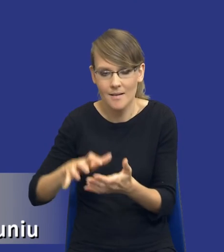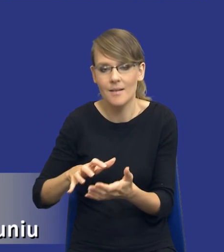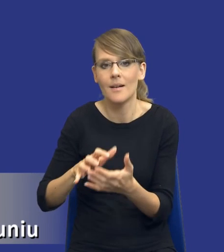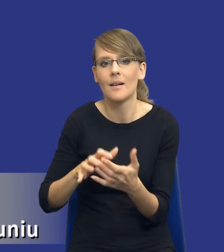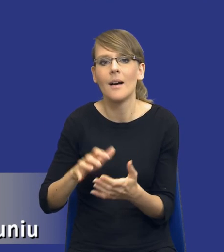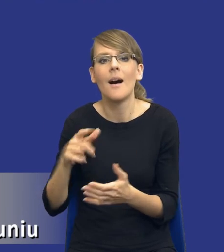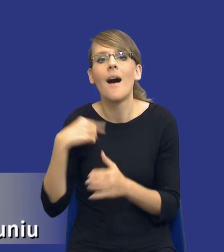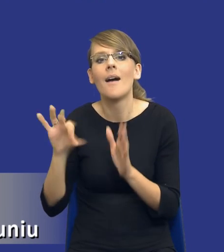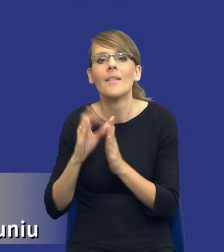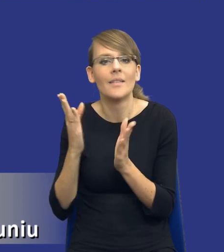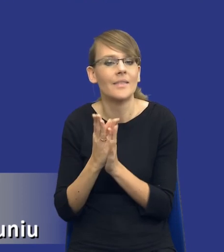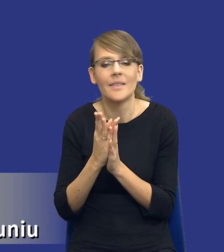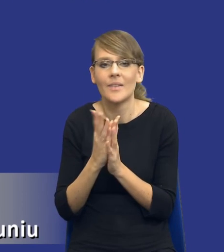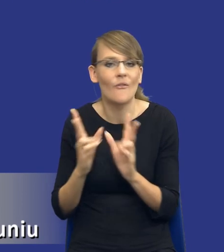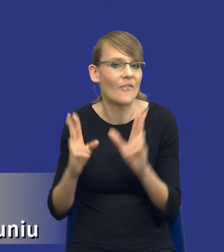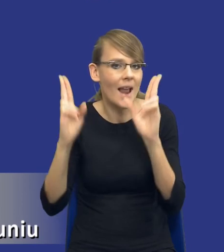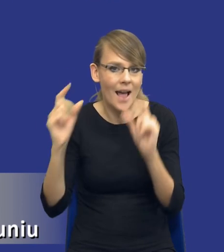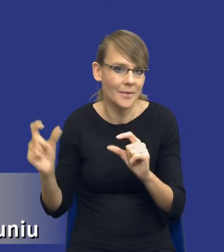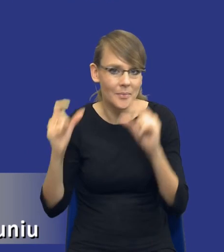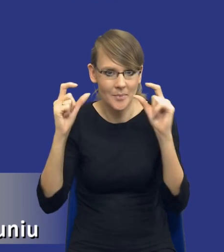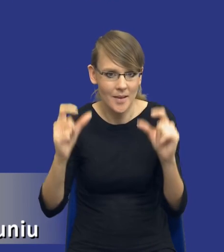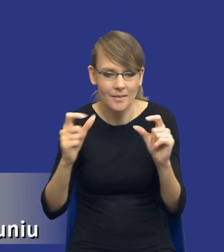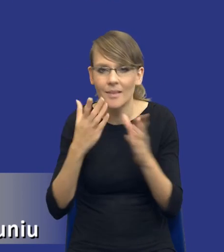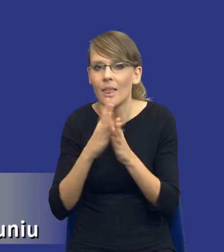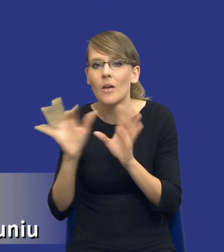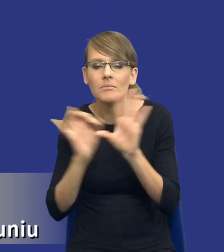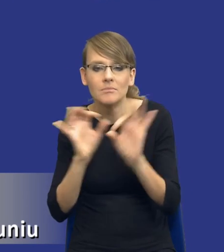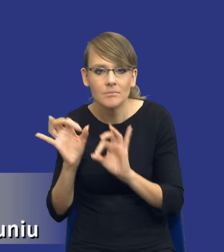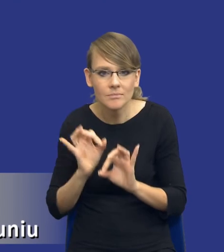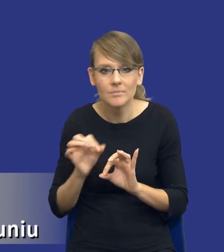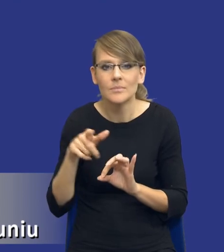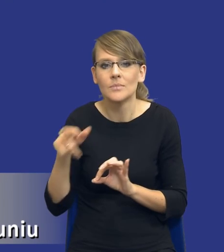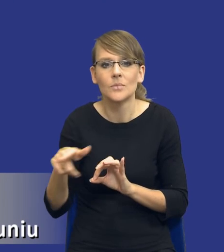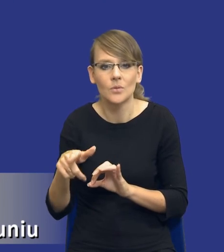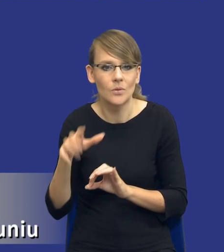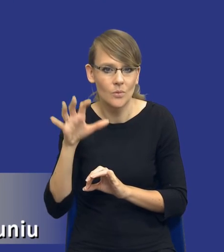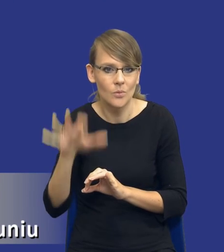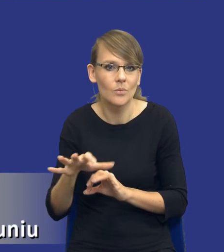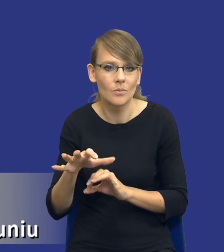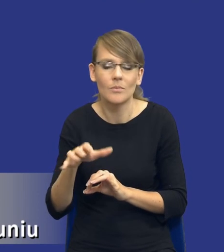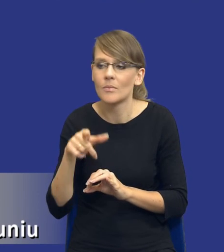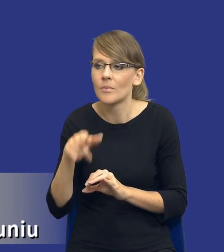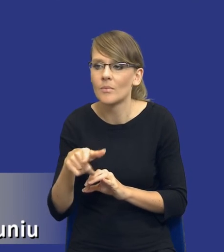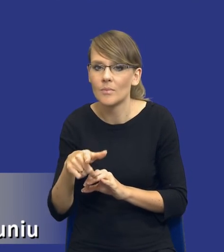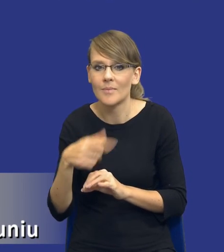więc ja tylko wyciągnąłem pewne aspekty takie potrzebne do tej prezentacji z tego dokumentu i tam